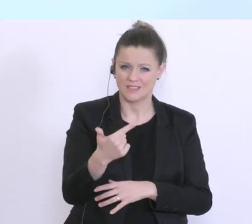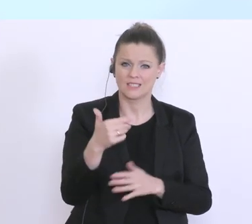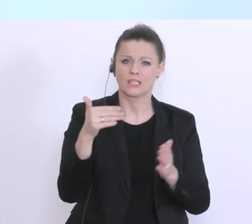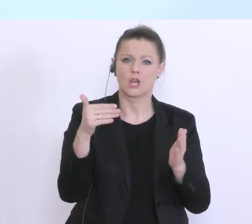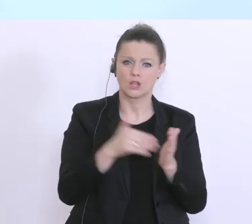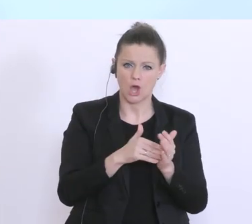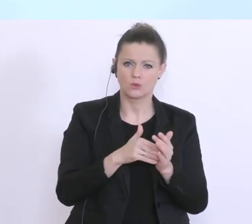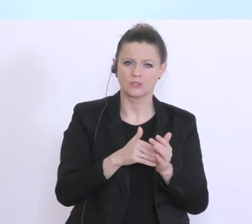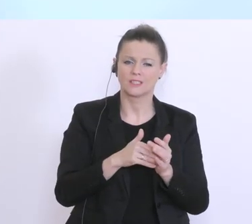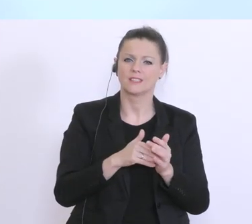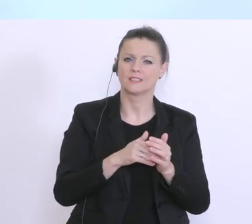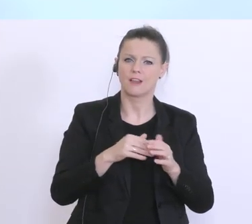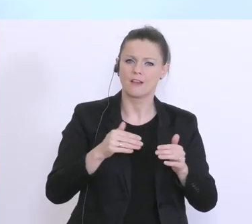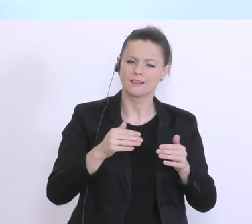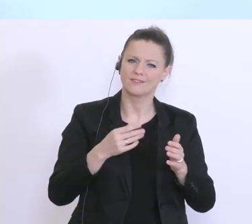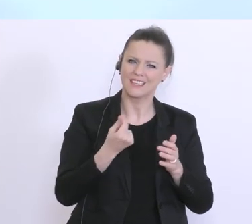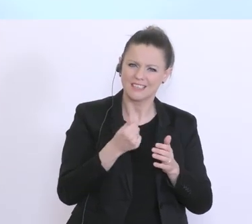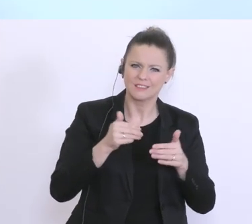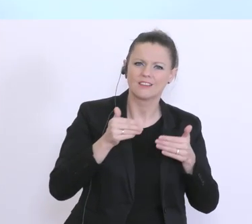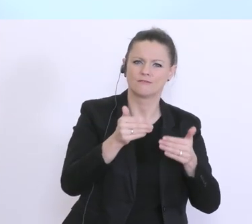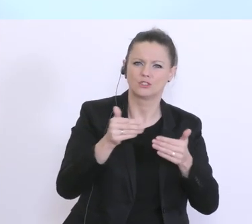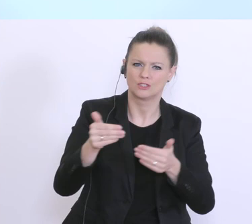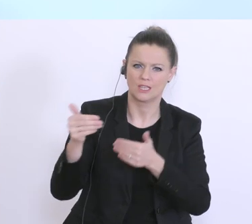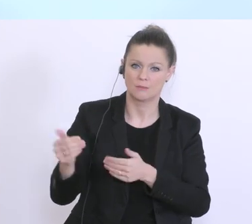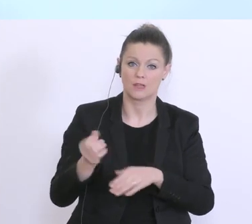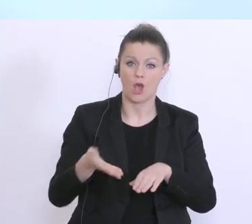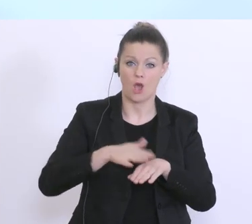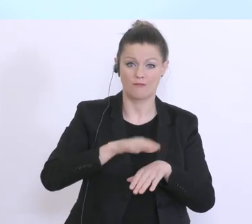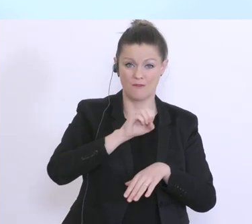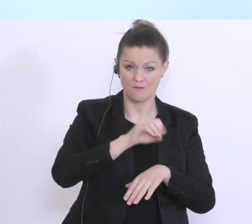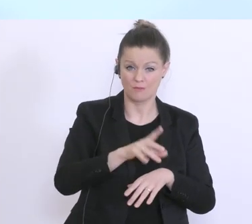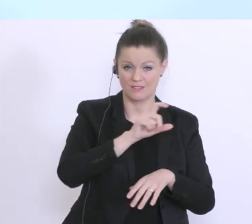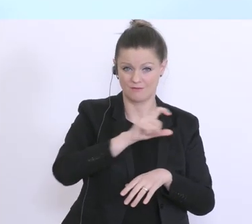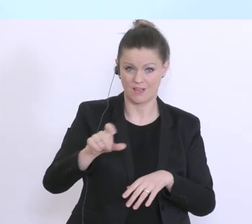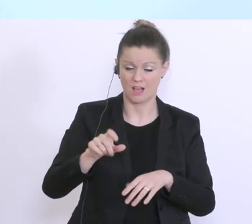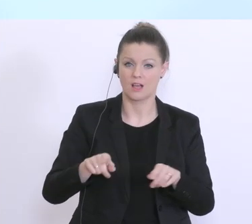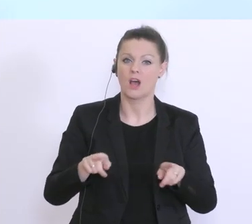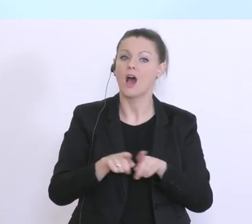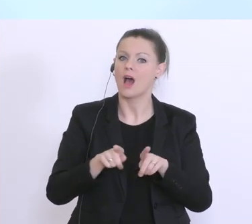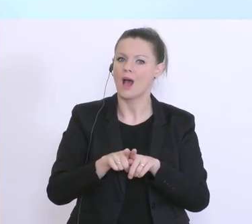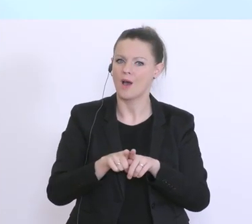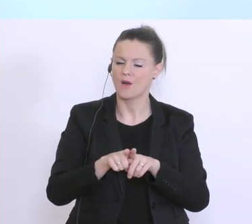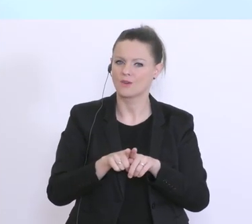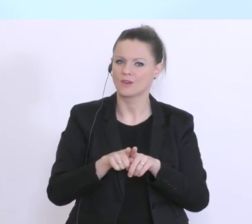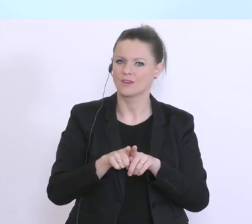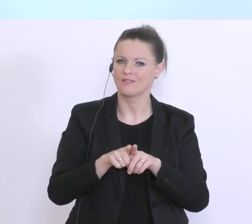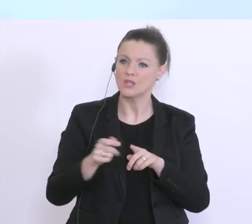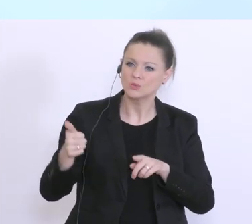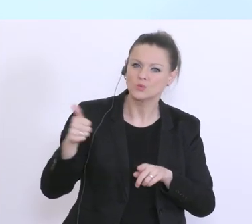die das 15fache, die 6 Milliarden, die zusätzlich jetzt einmal auch außerhalb des Maßnahmenpakets,